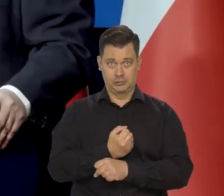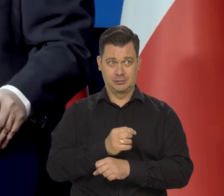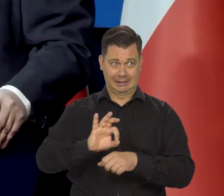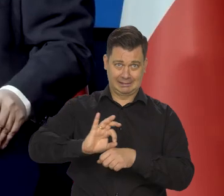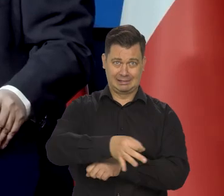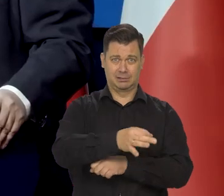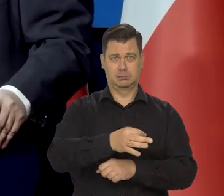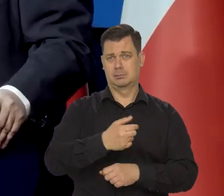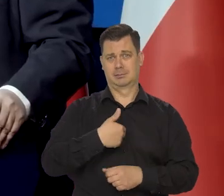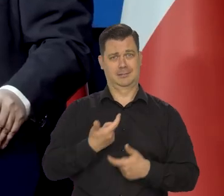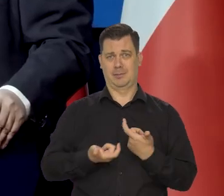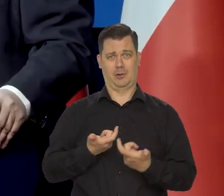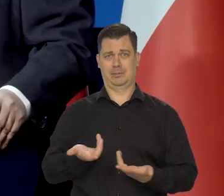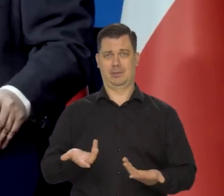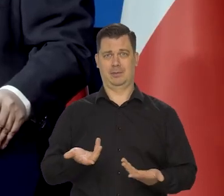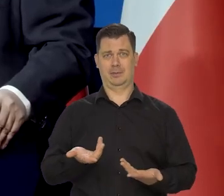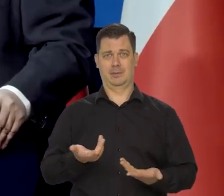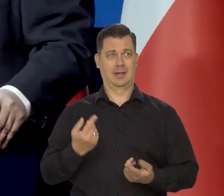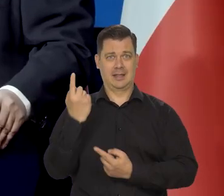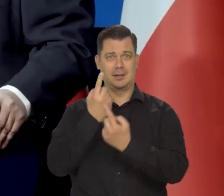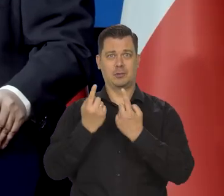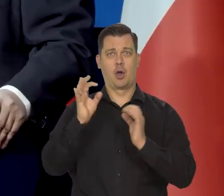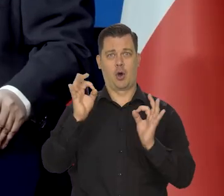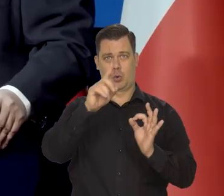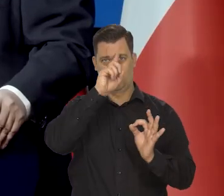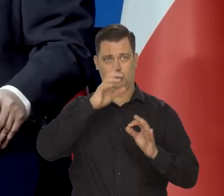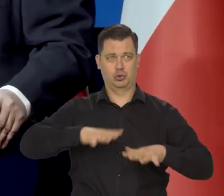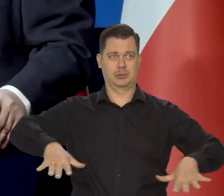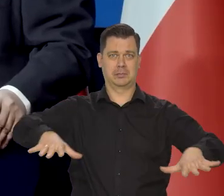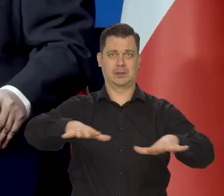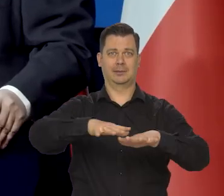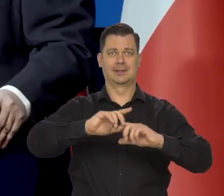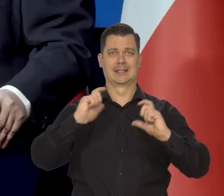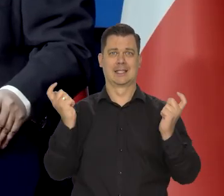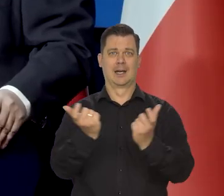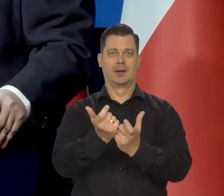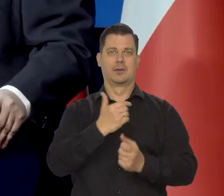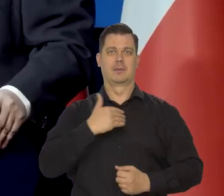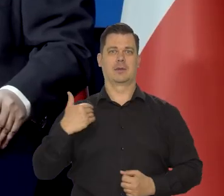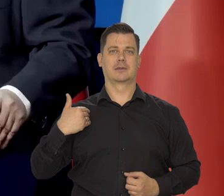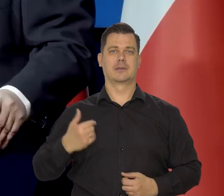Ludzie, którzy w ogóle nie myślą o całej gospodarce i całym życiu społecznym.